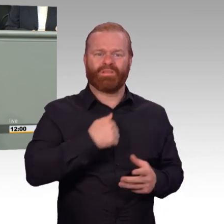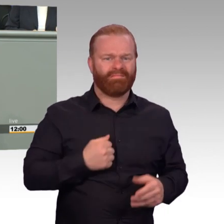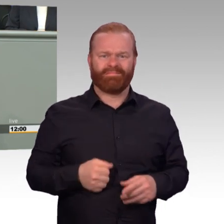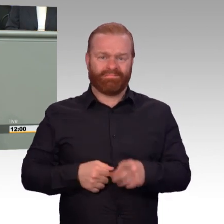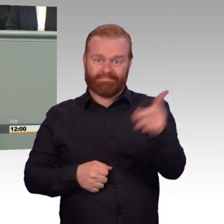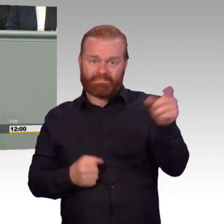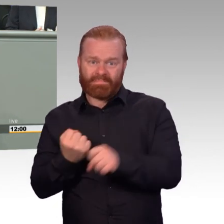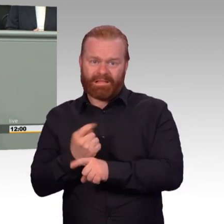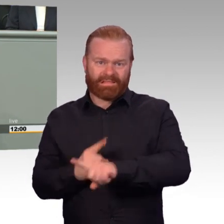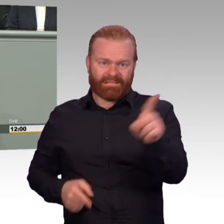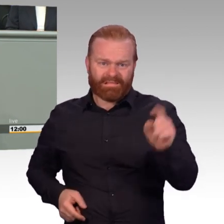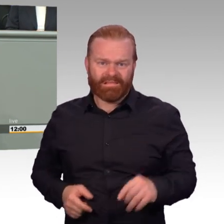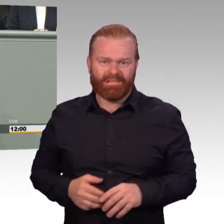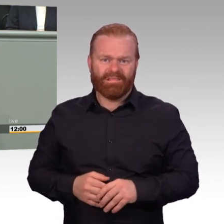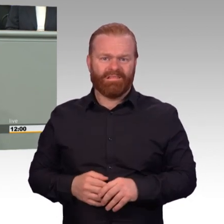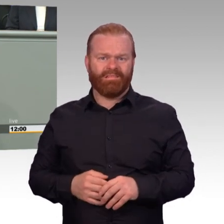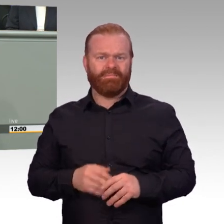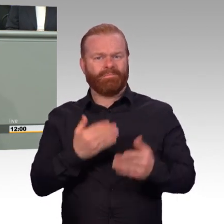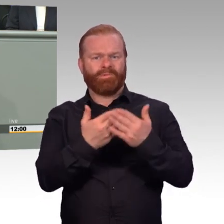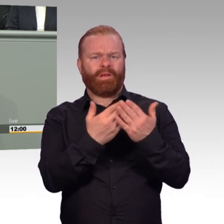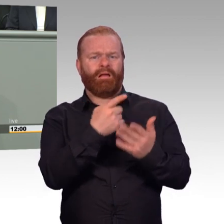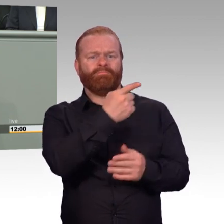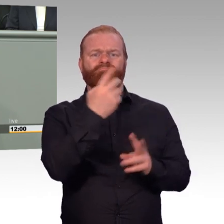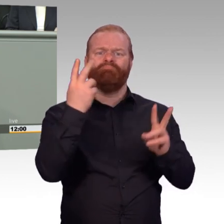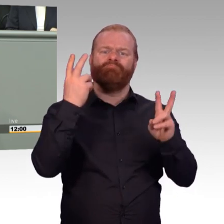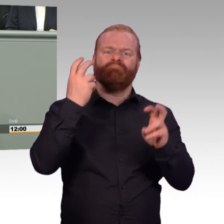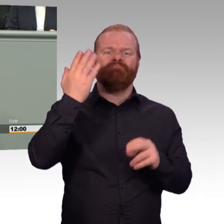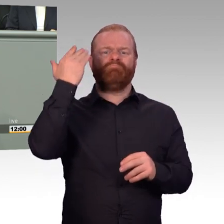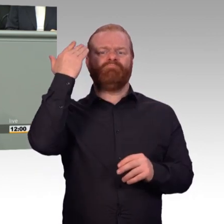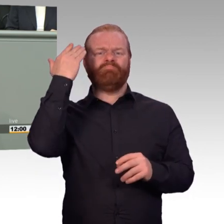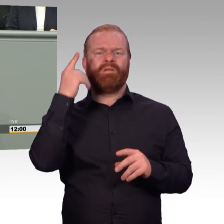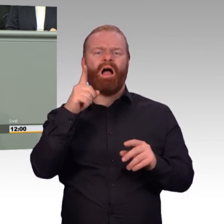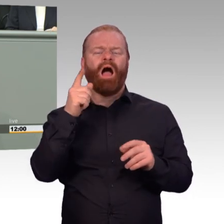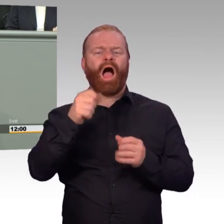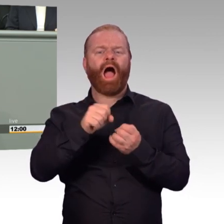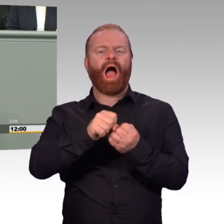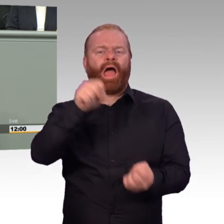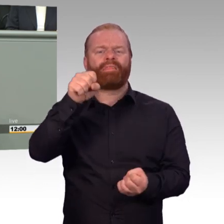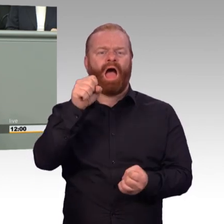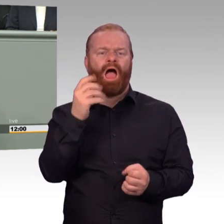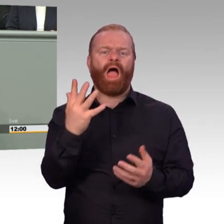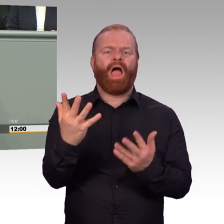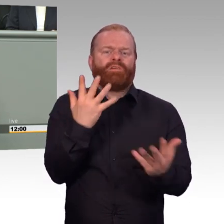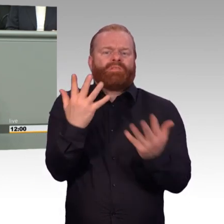bei Ihnen zu Hause will ich auch gar nicht sein. Von all dem, was man angekündigt hat, hat man nichts eingehalten.